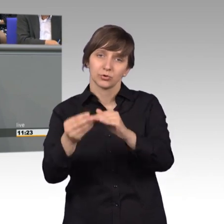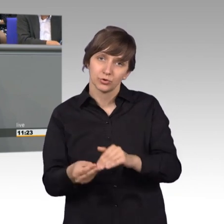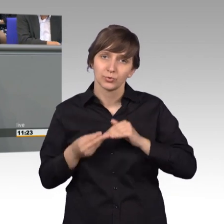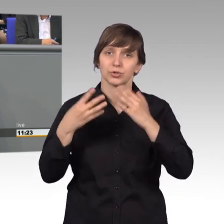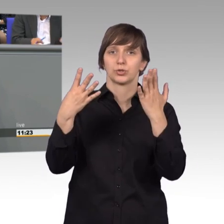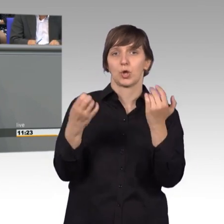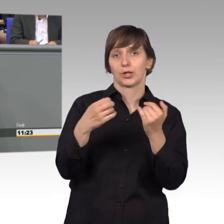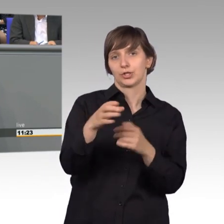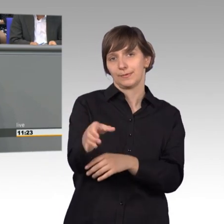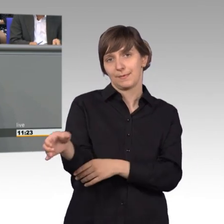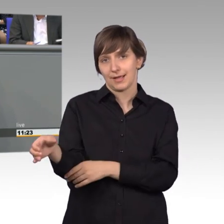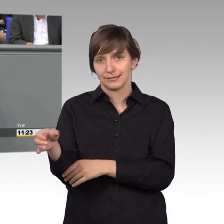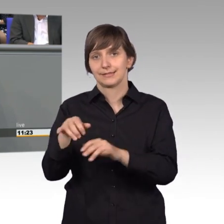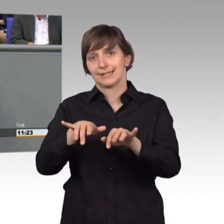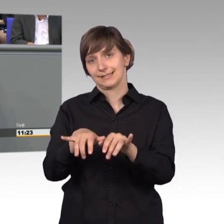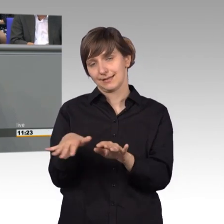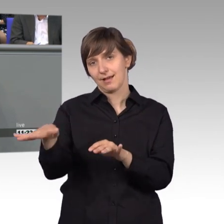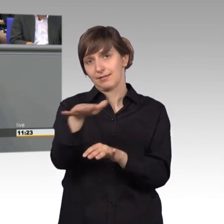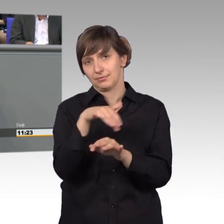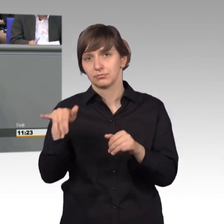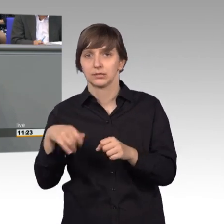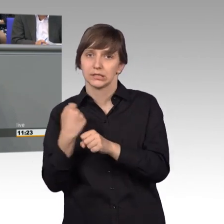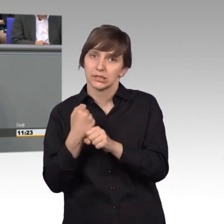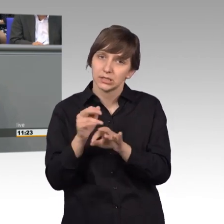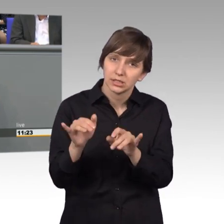des Sekretariats, die hier arbeiten und uns unterstützen.